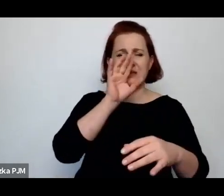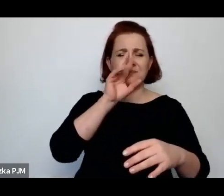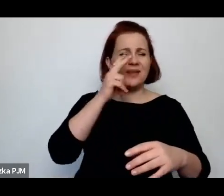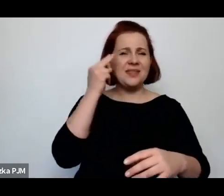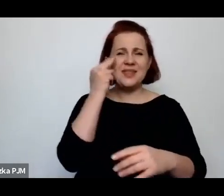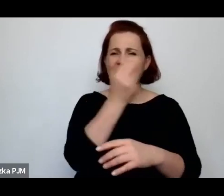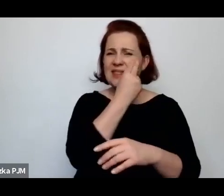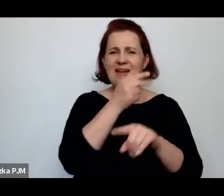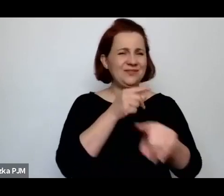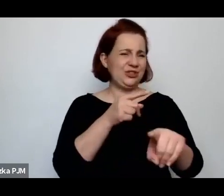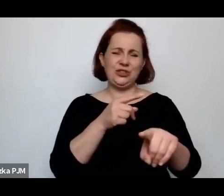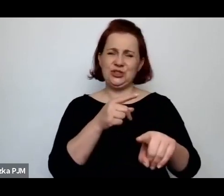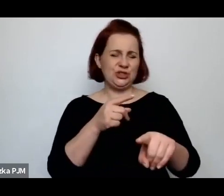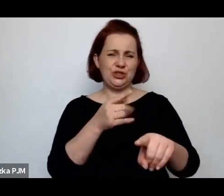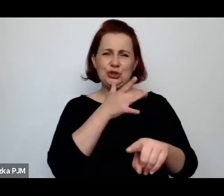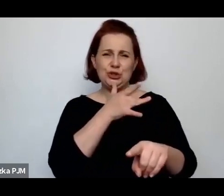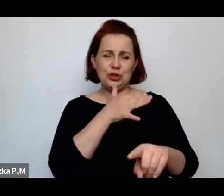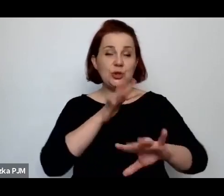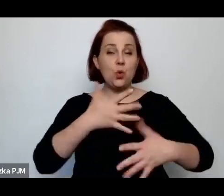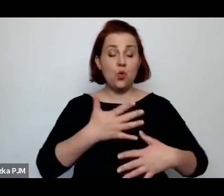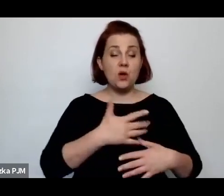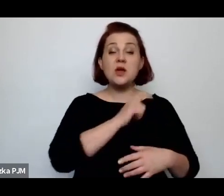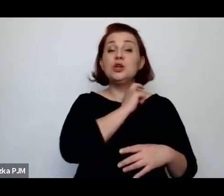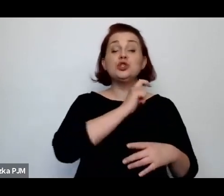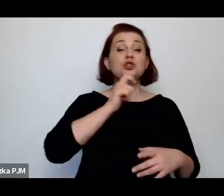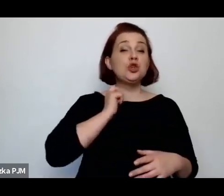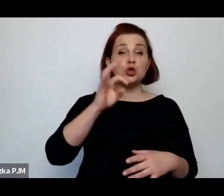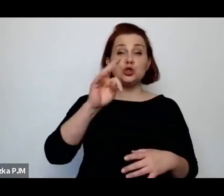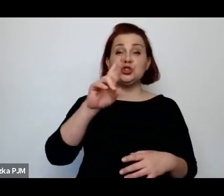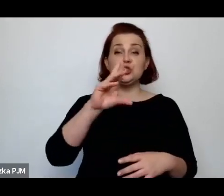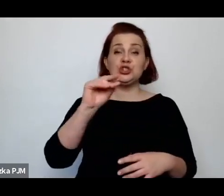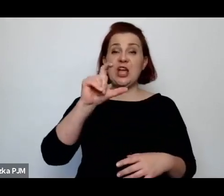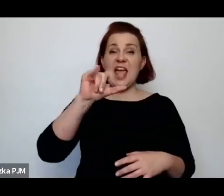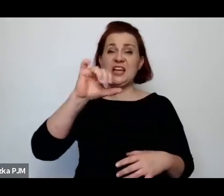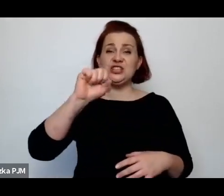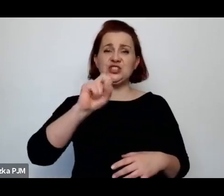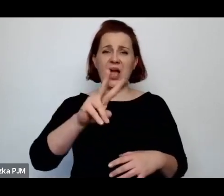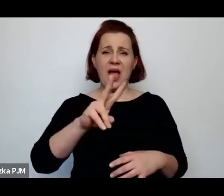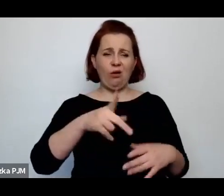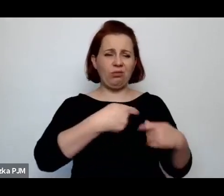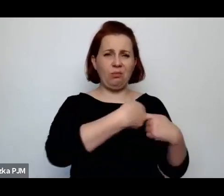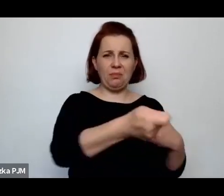którego broszury po prostu są wstrząsające i które opowiadają